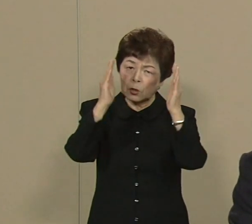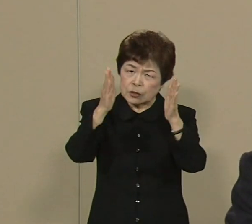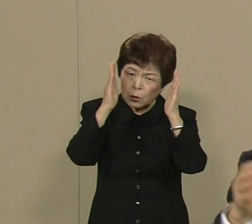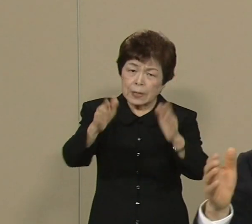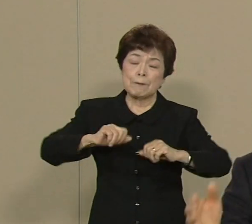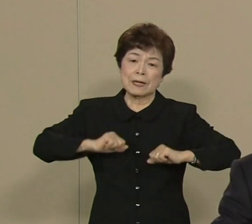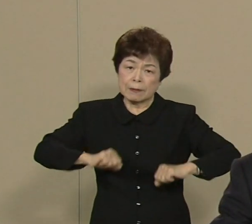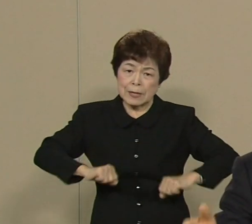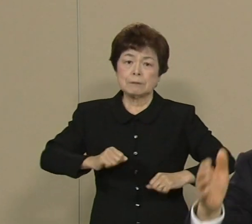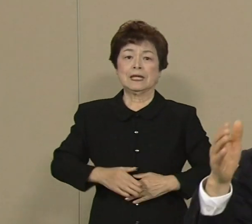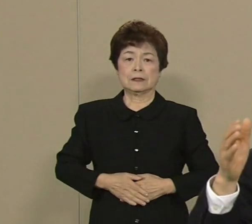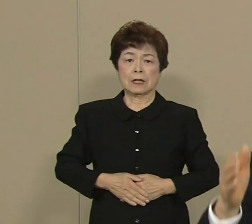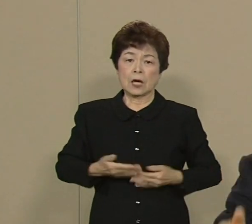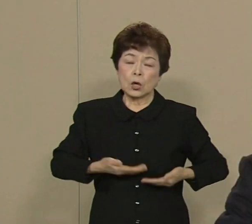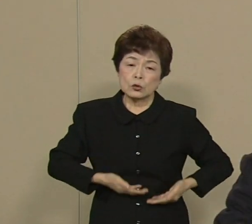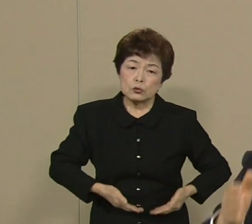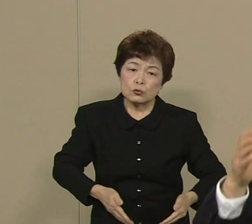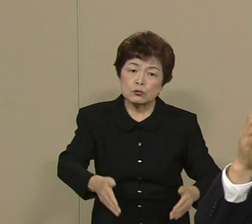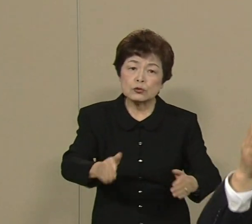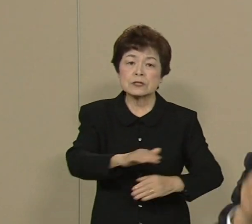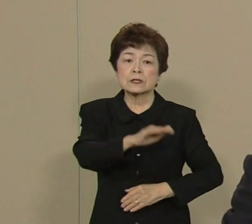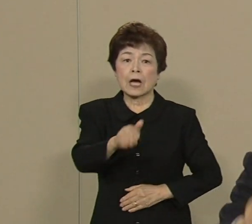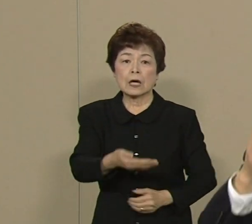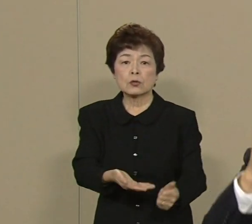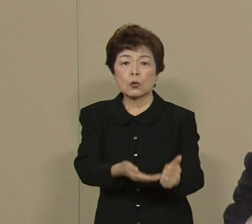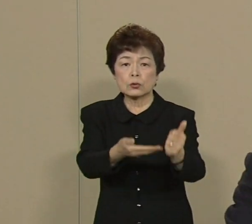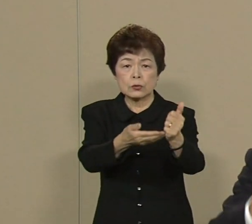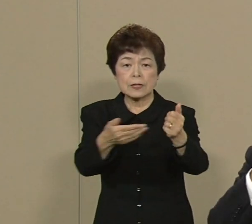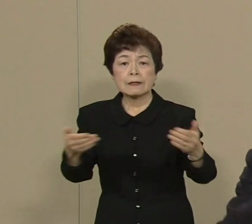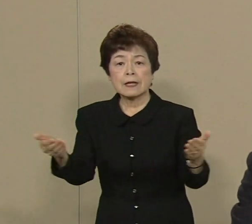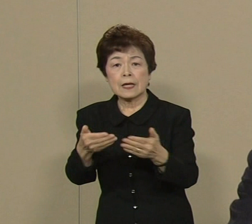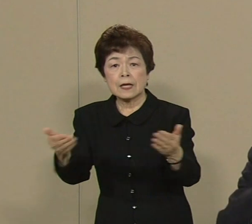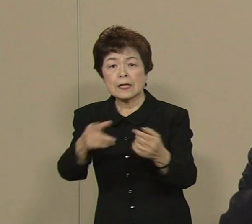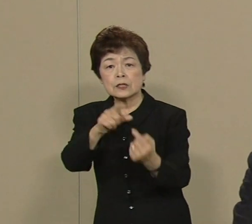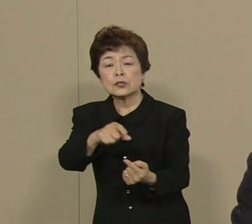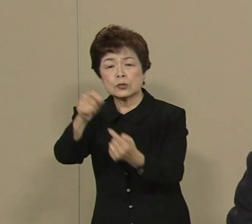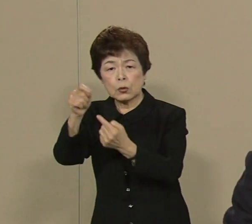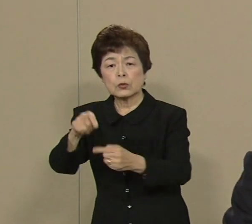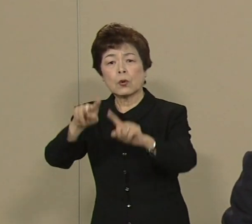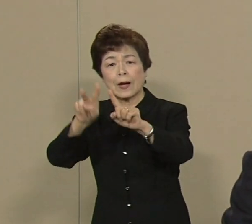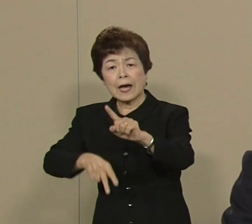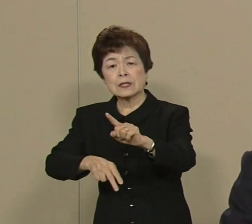出産 子育て お仕事 医療 介護 年金